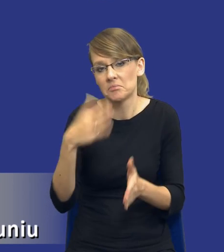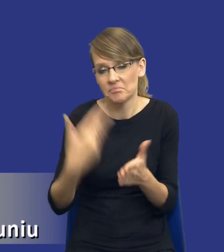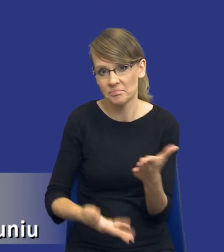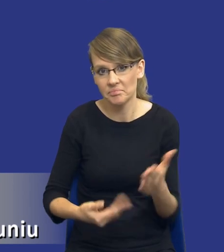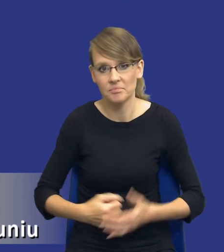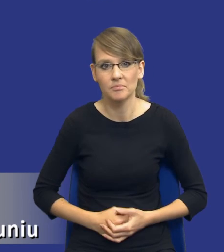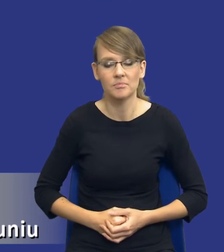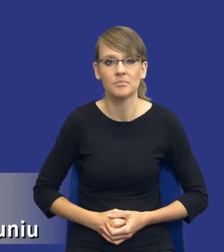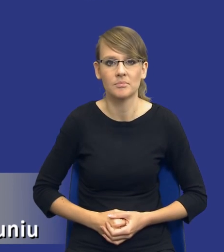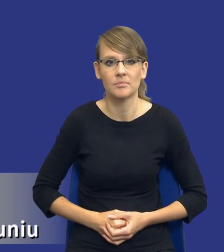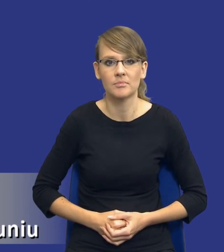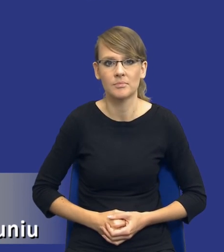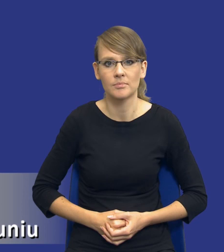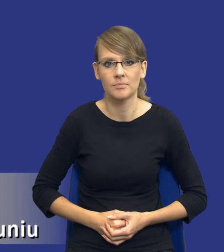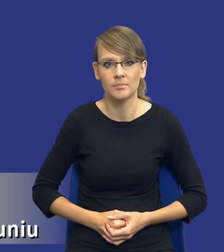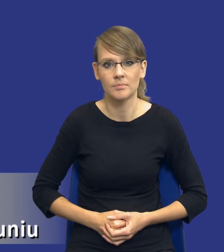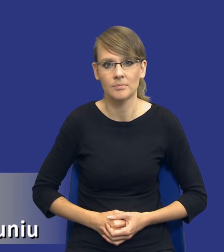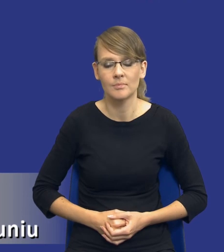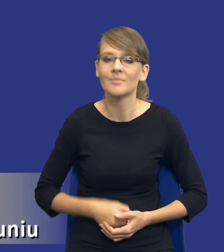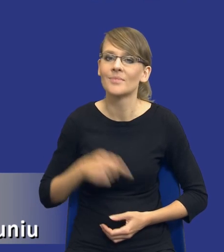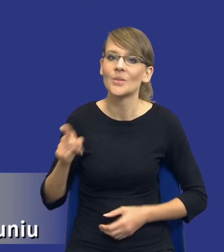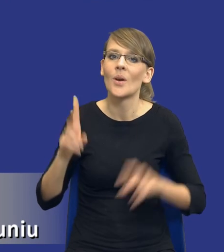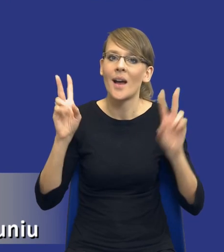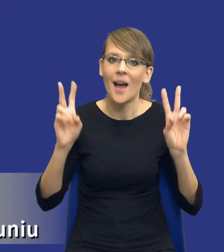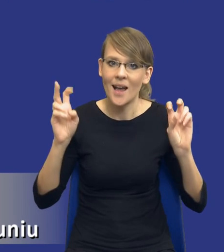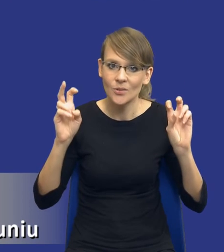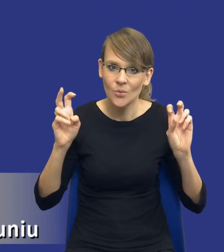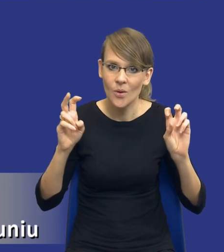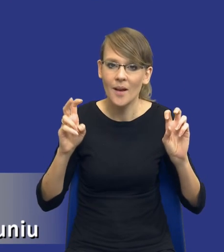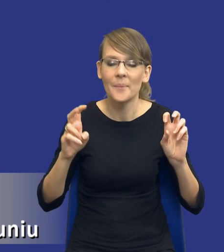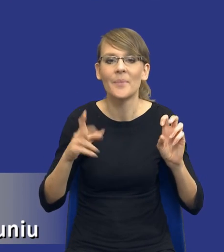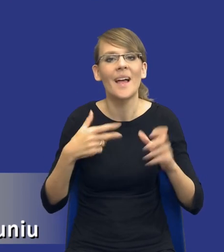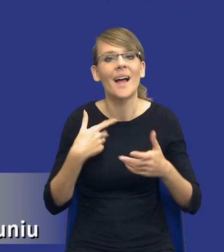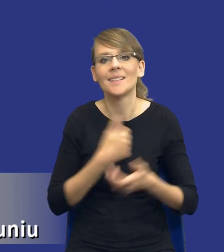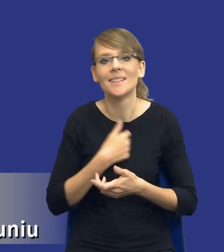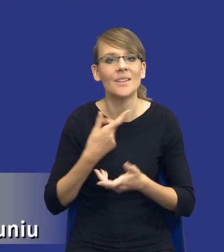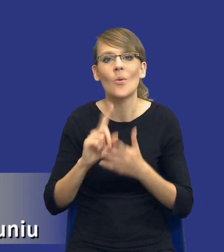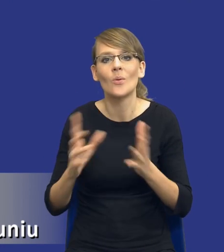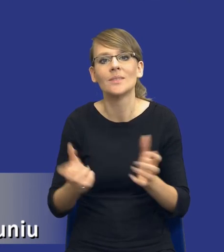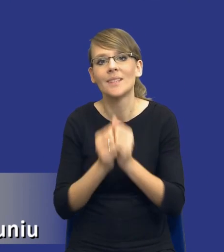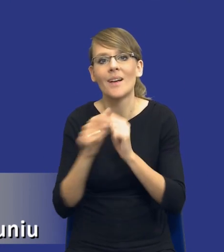To jest takie hasło, niestety nie znalazłem tego zdjęcia w wersji polskojęzycznej, tego